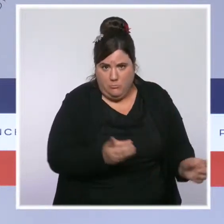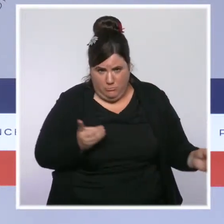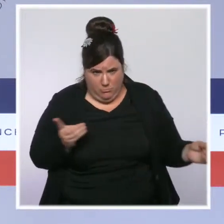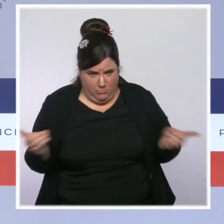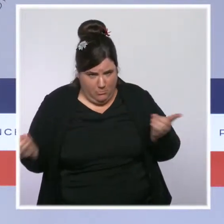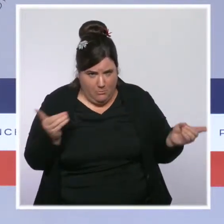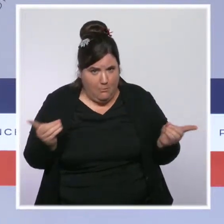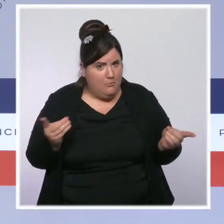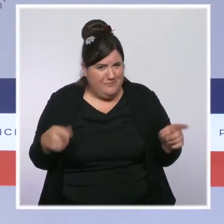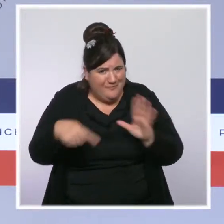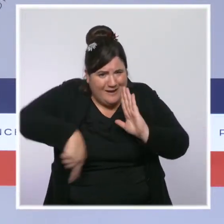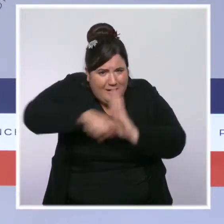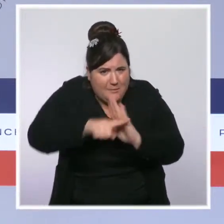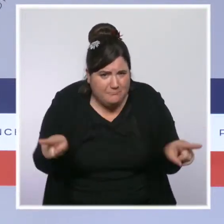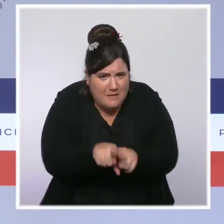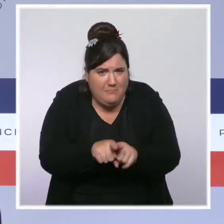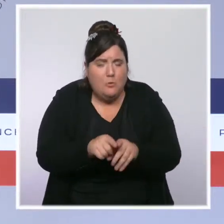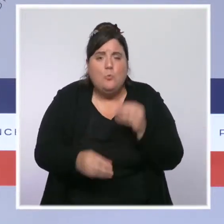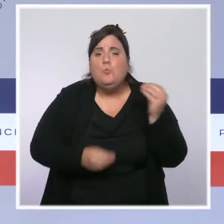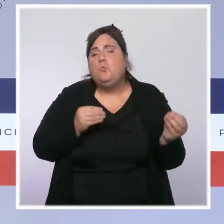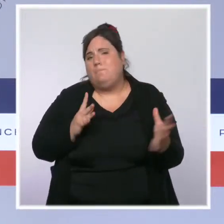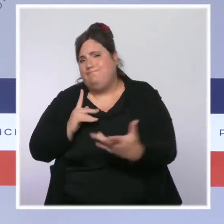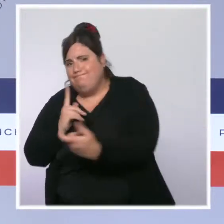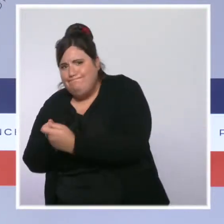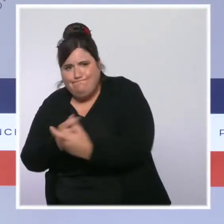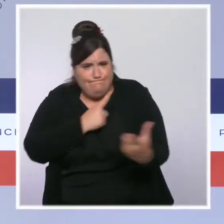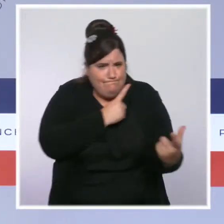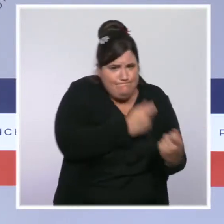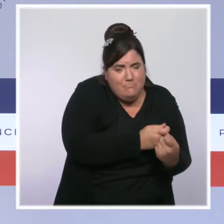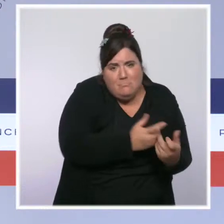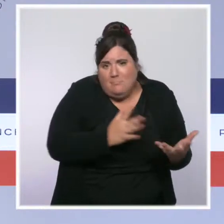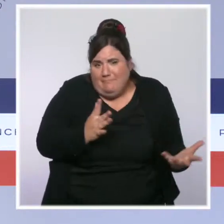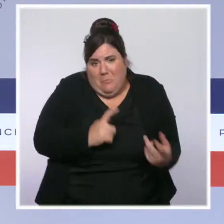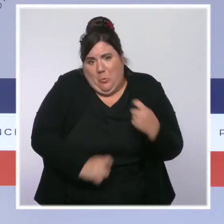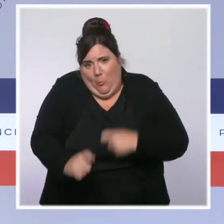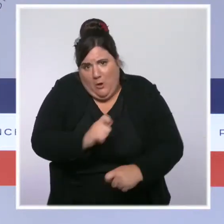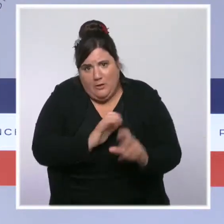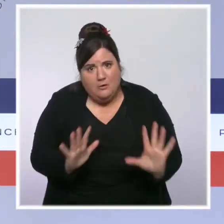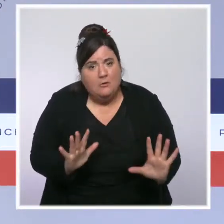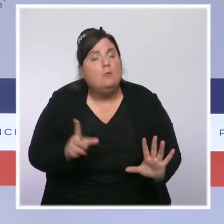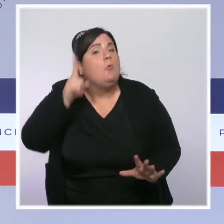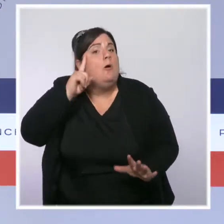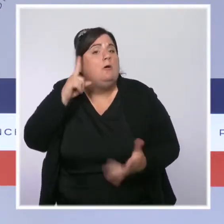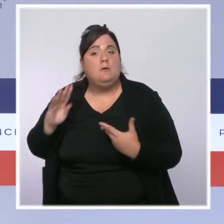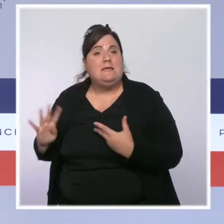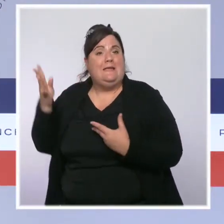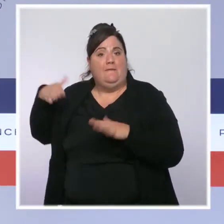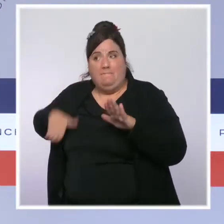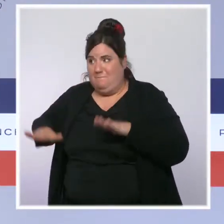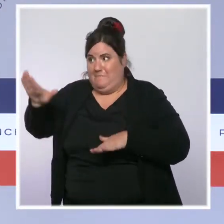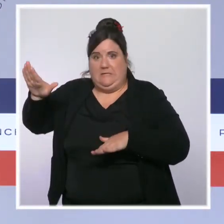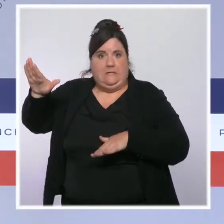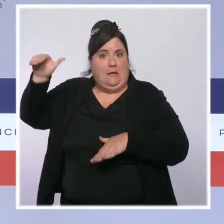tant qu'on est encore sur le quasi sommet de la vague. Mais ce que je disais à l'instant, c'est que la situation commence à s'améliorer, qu'elle s'améliore même nettement